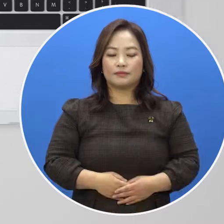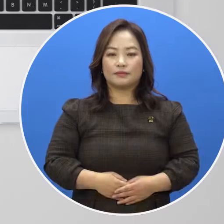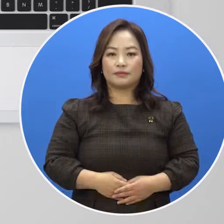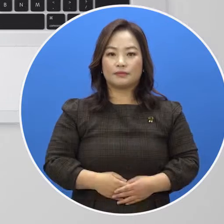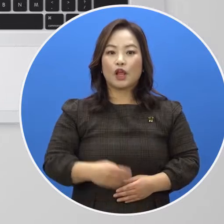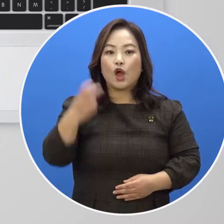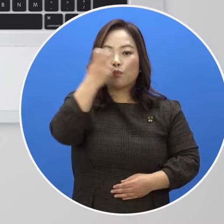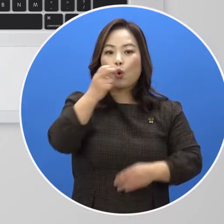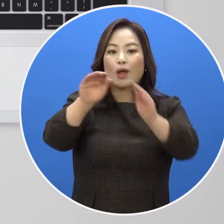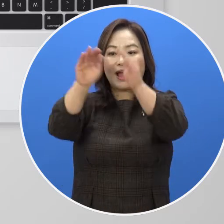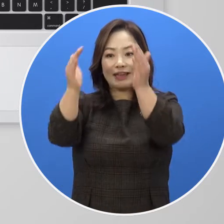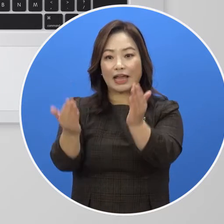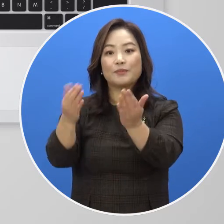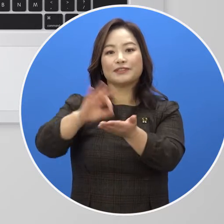[보관함 이용 방법 안내]